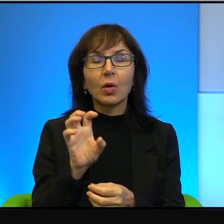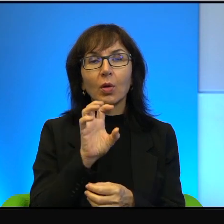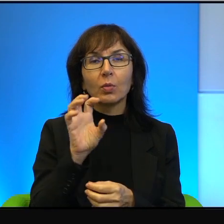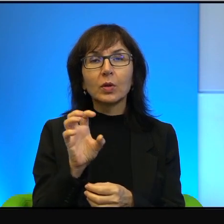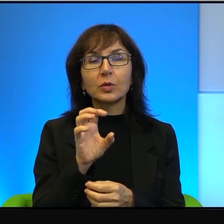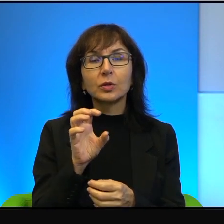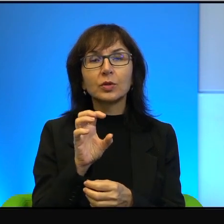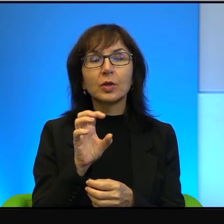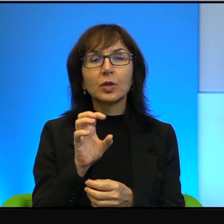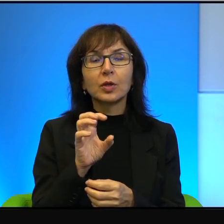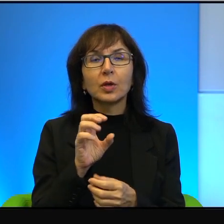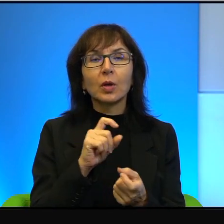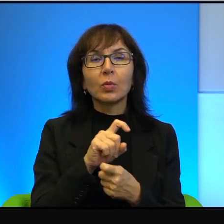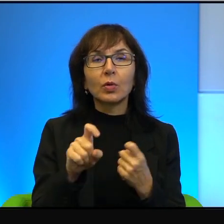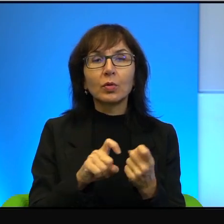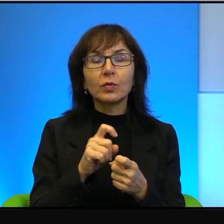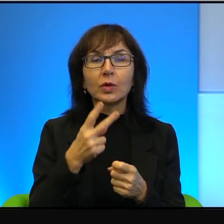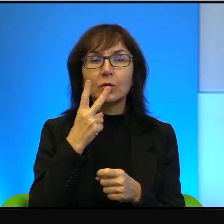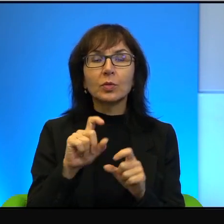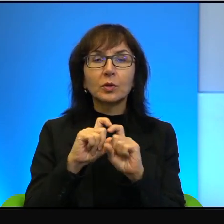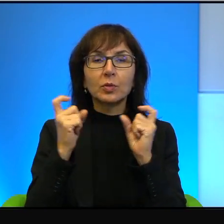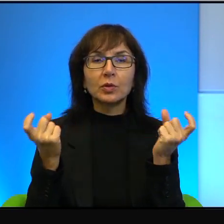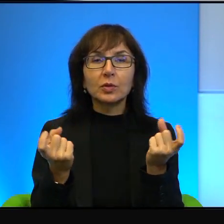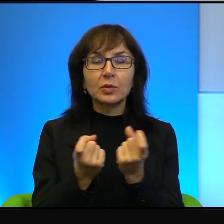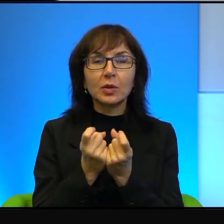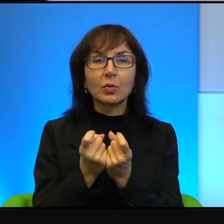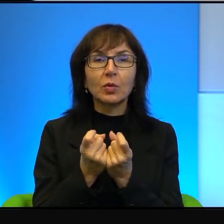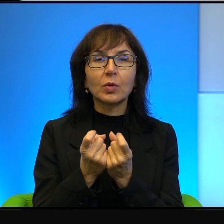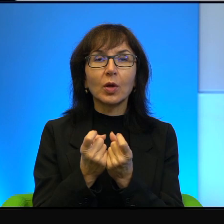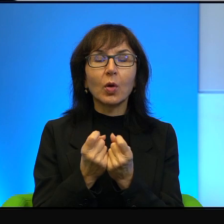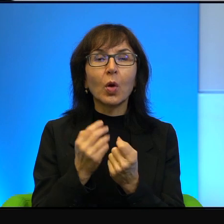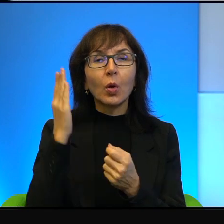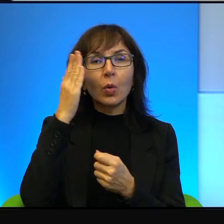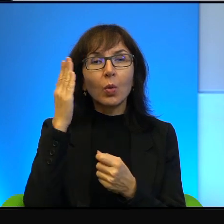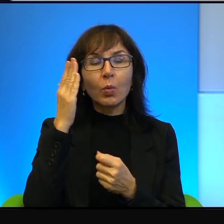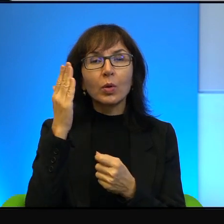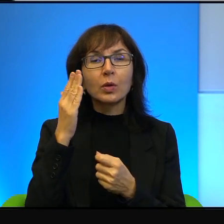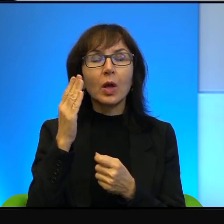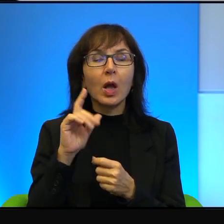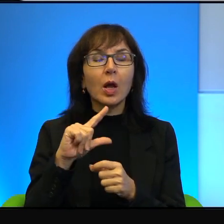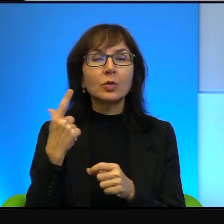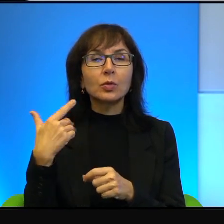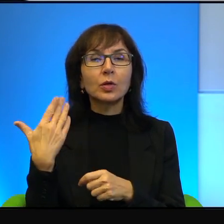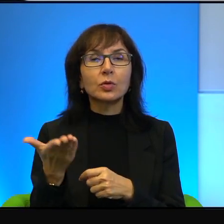no to zobaczymy całą jego absurdalność, ale z drugiej strony też zobaczymy